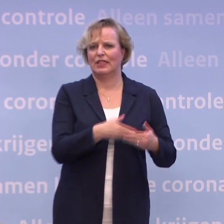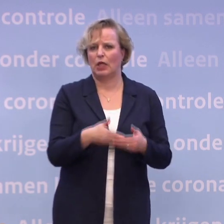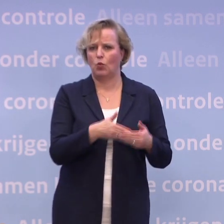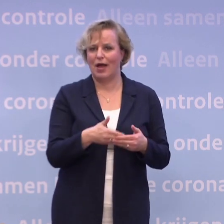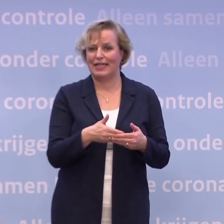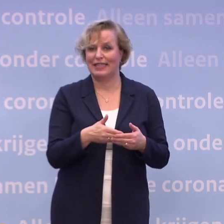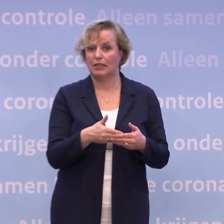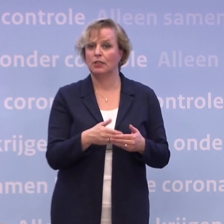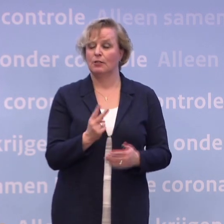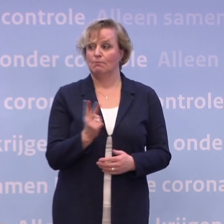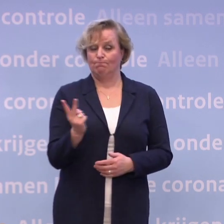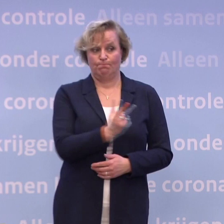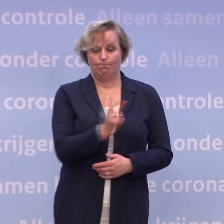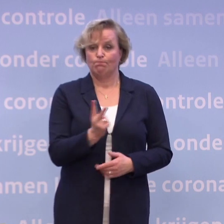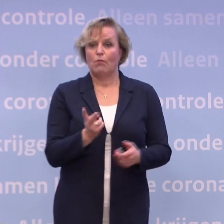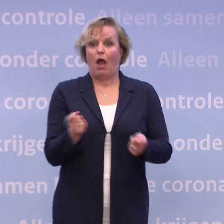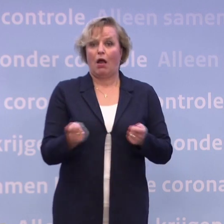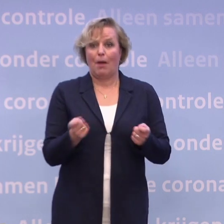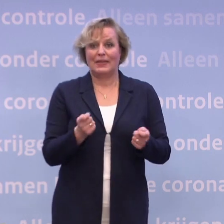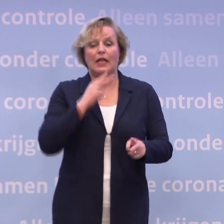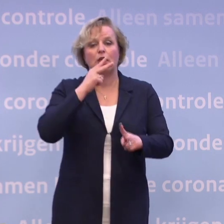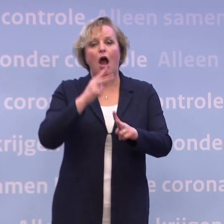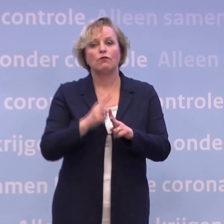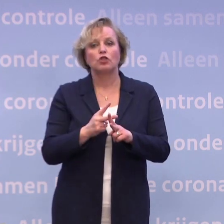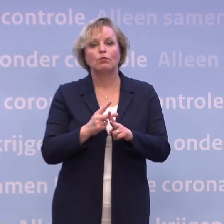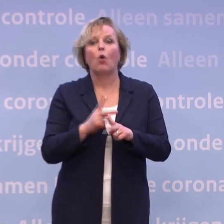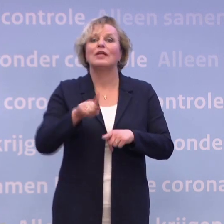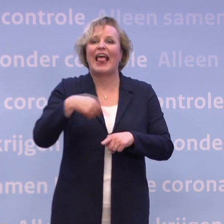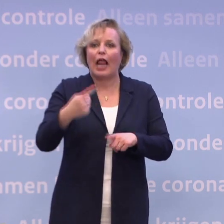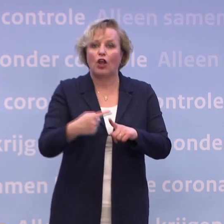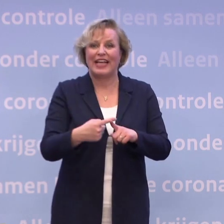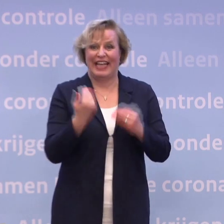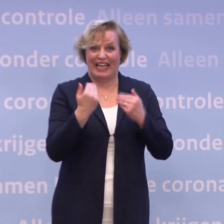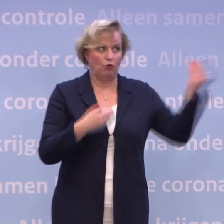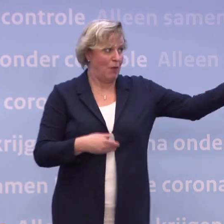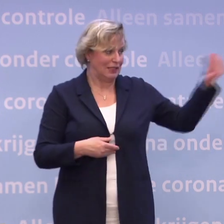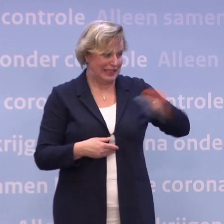...we hebben als kabinet met onszelf afgesproken... ...dat we keer op keer alles wat wij weten, ook delen met de samenleving.